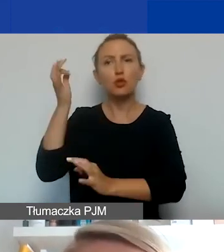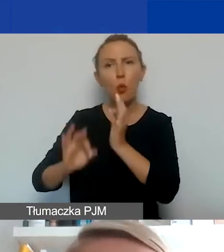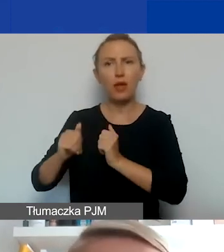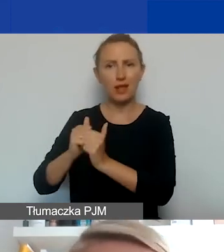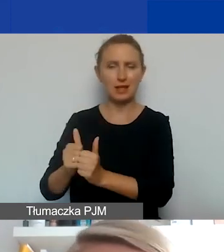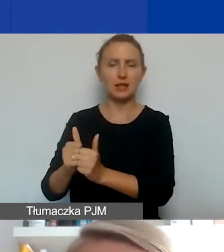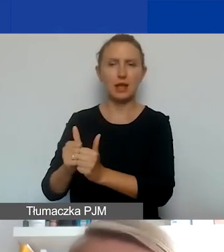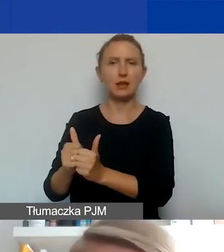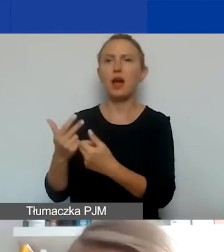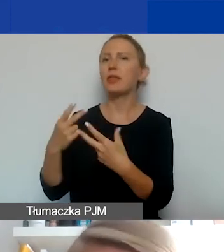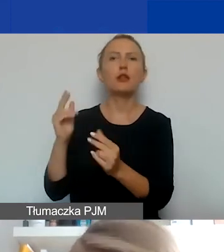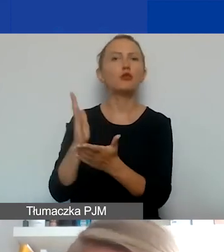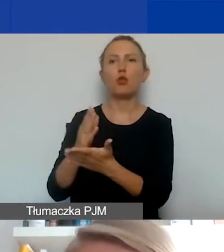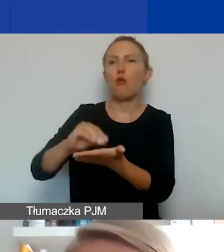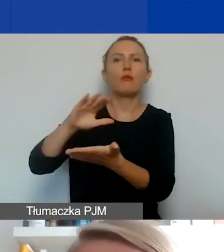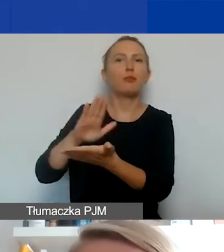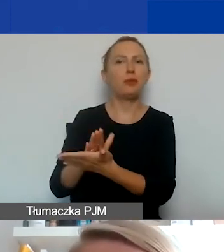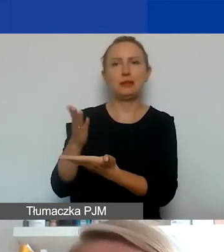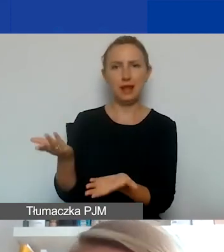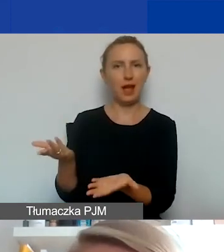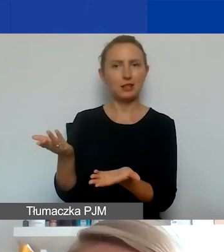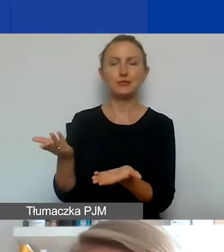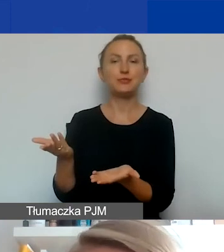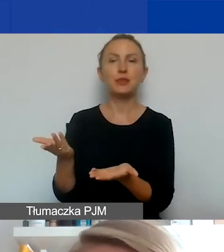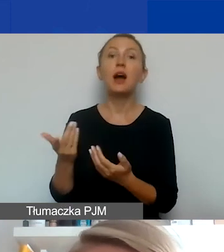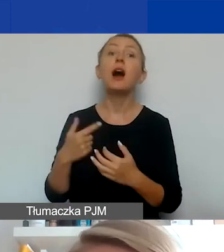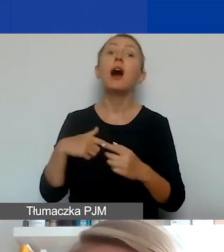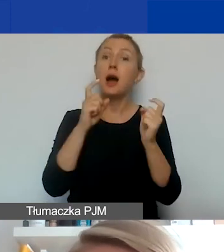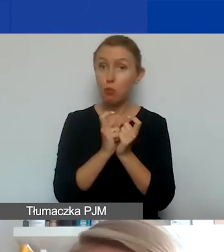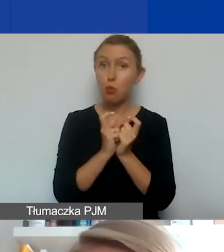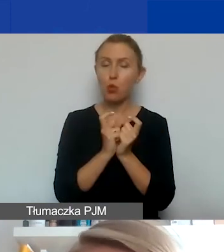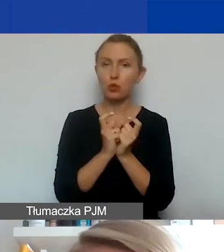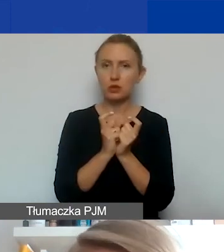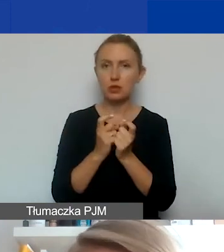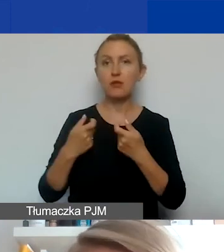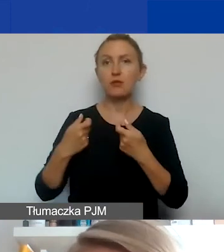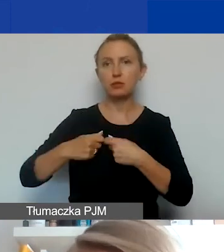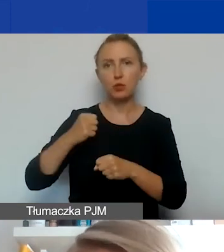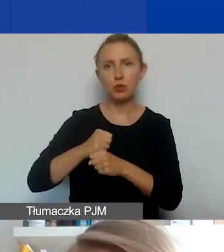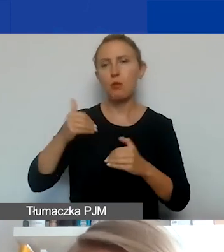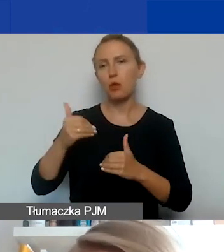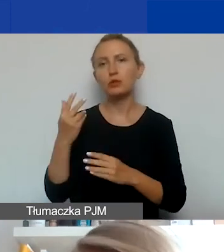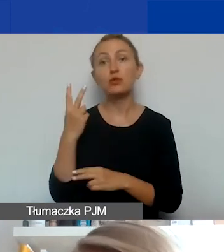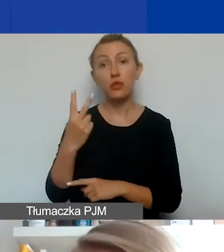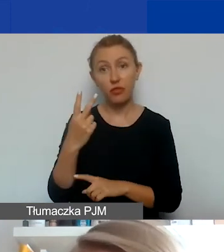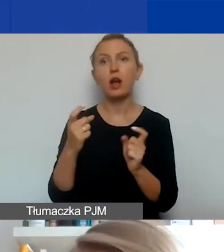Nie wystarczy go tylko wpisać. Punkty za partnerstwo to mogą być 2 punkty w skali oceny projektu.